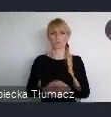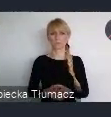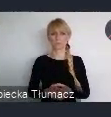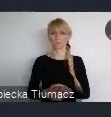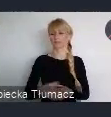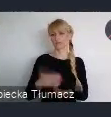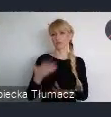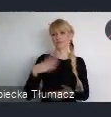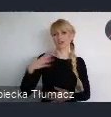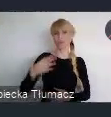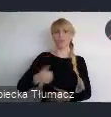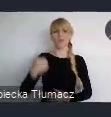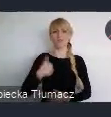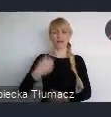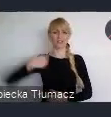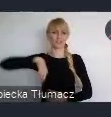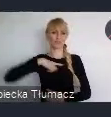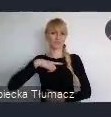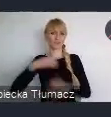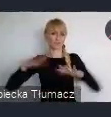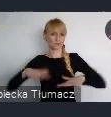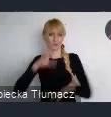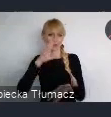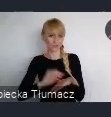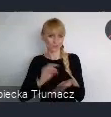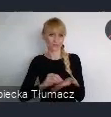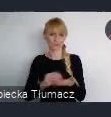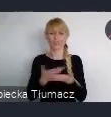Właśnie tym doświadczeniem z Państwa miast, z Państwa działań.